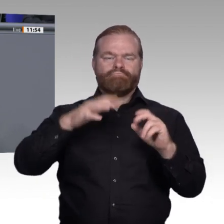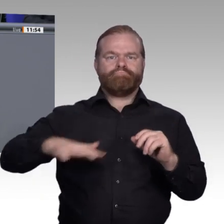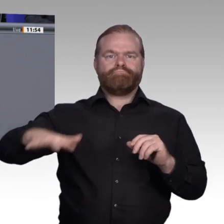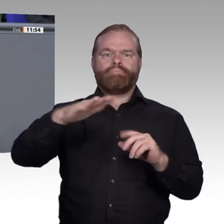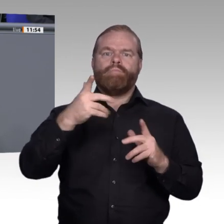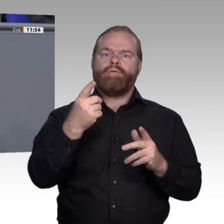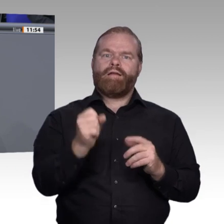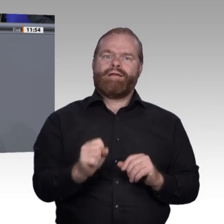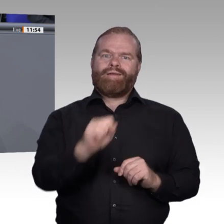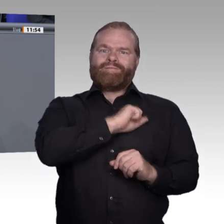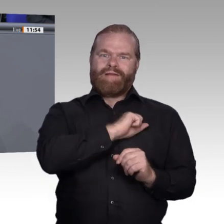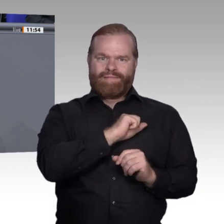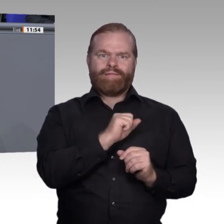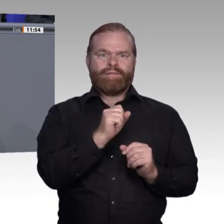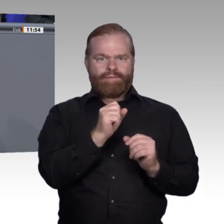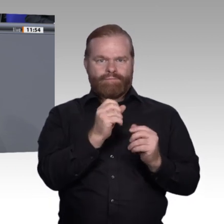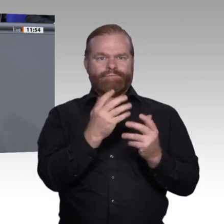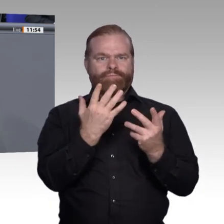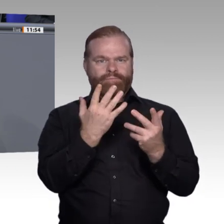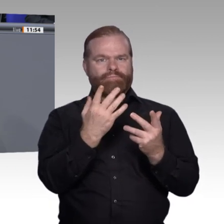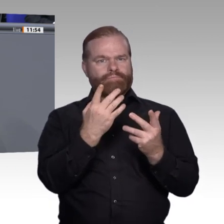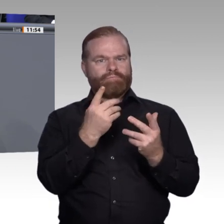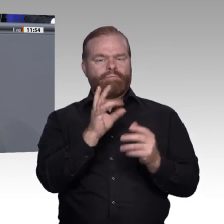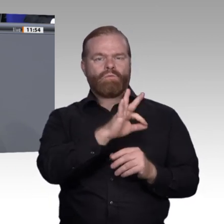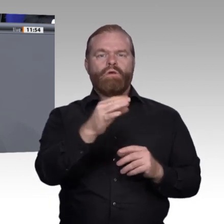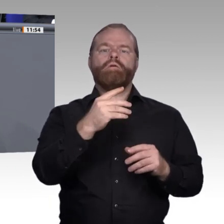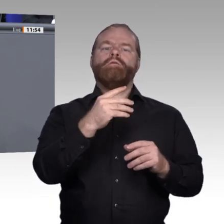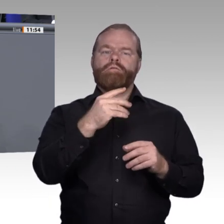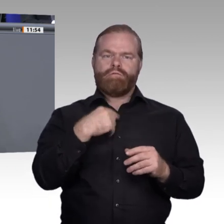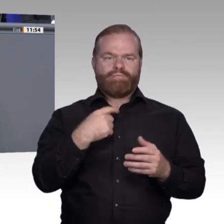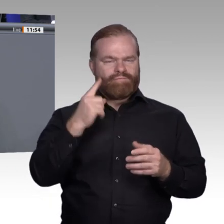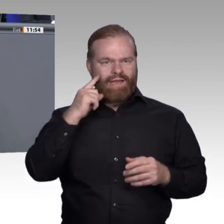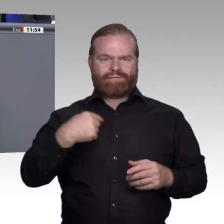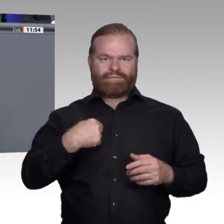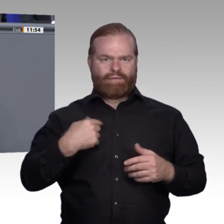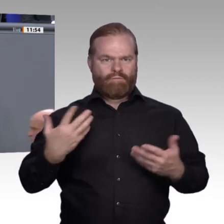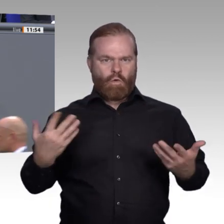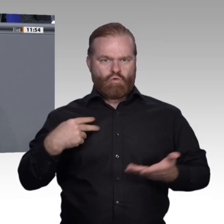reden, inklusive aller Berufsfachschulen, Fortbildungsfragen und dualer Studiengänge.